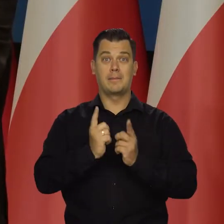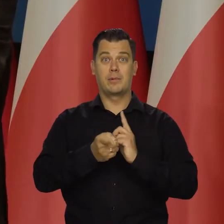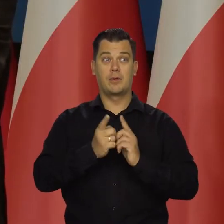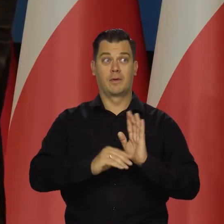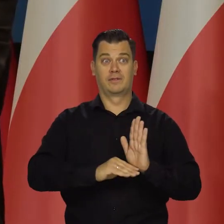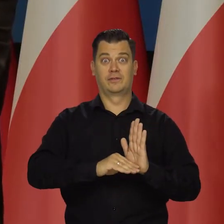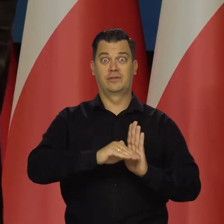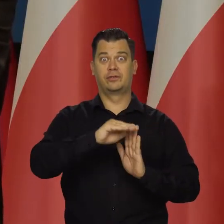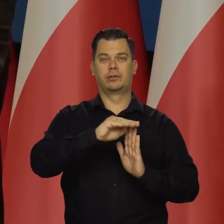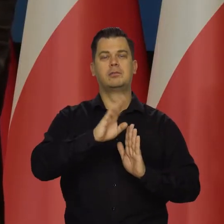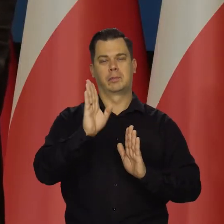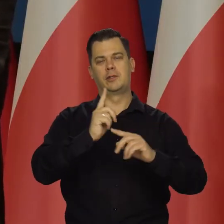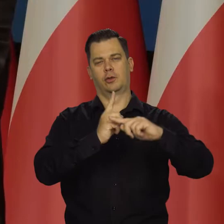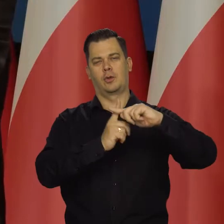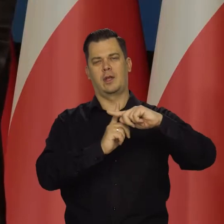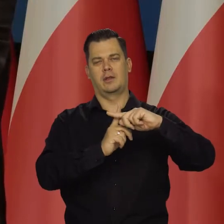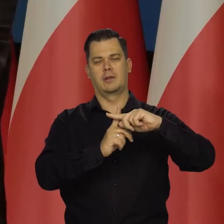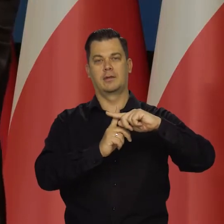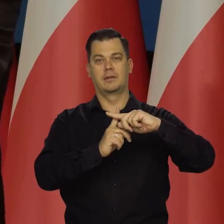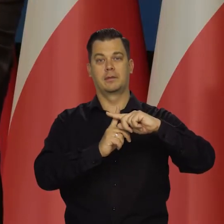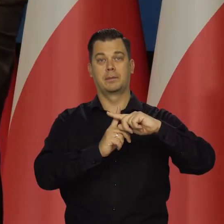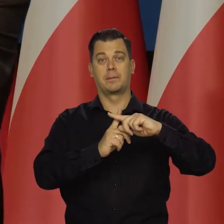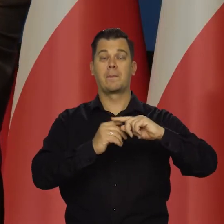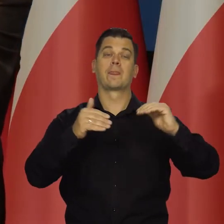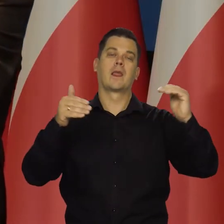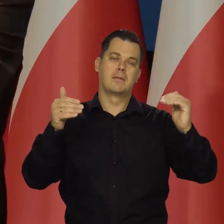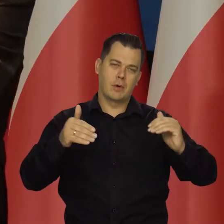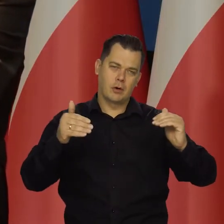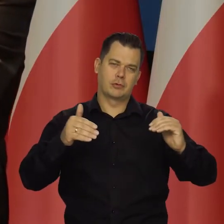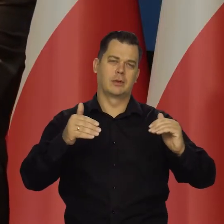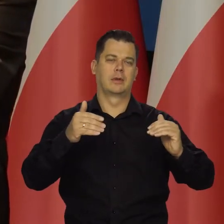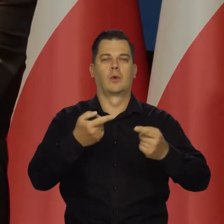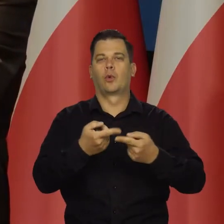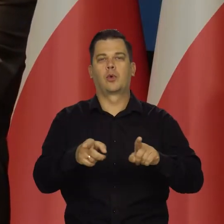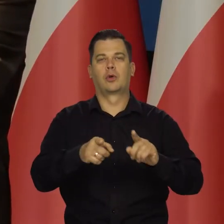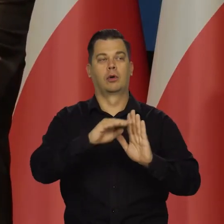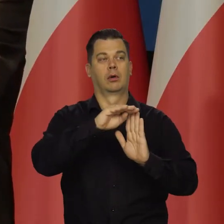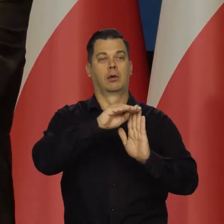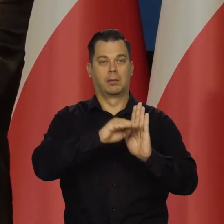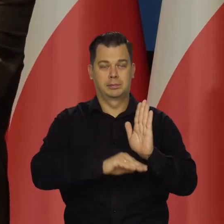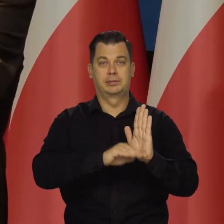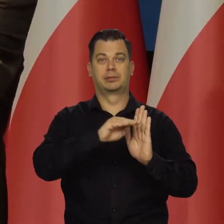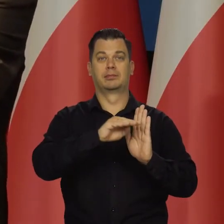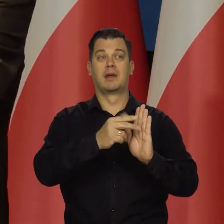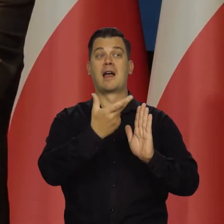Utrzymać dodatnie może być oczywiście spadek z kwartału na kwartał.